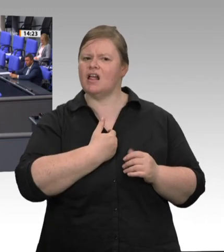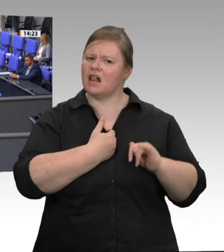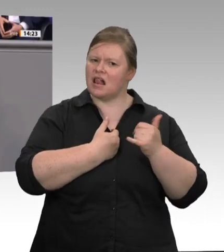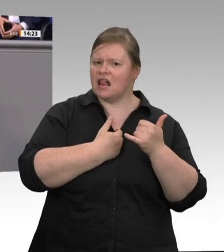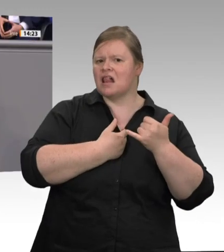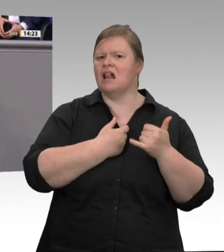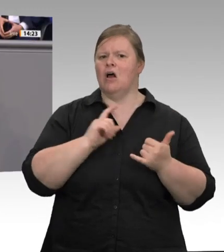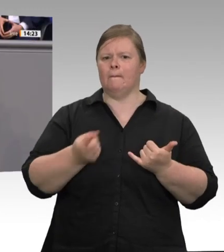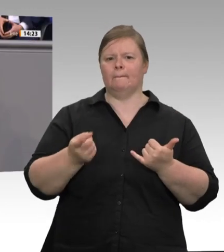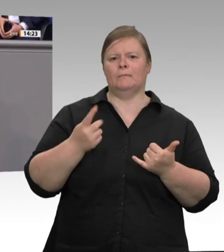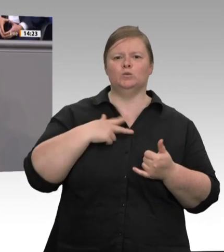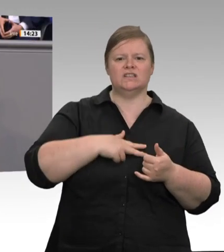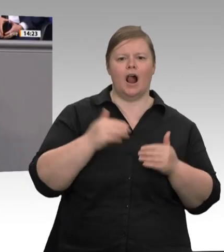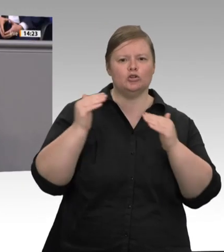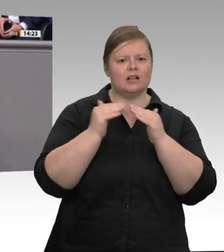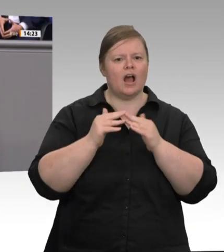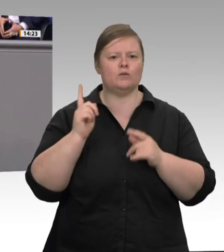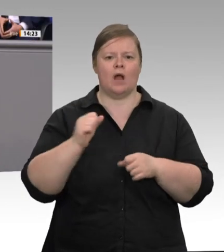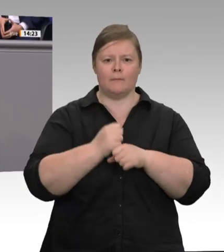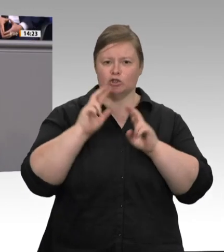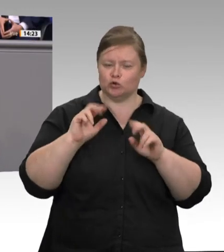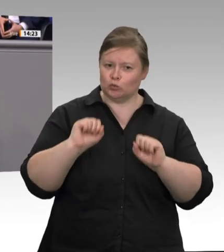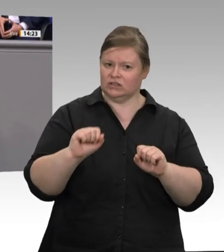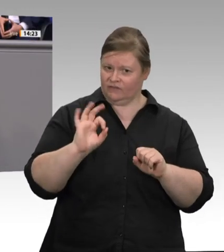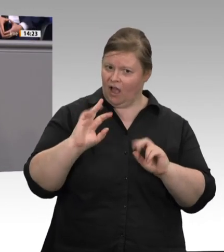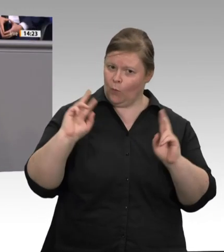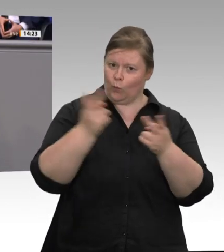alle anderen auch. Liebe Kolleginnen und Kollegen, es ist eine Frage des Vertrauens